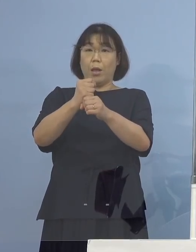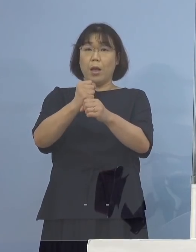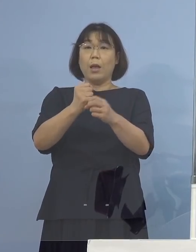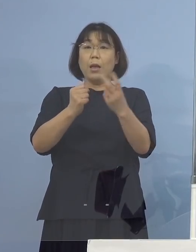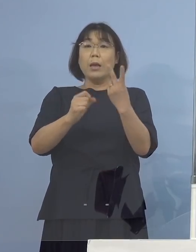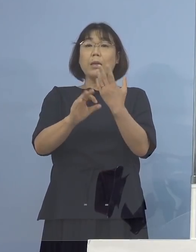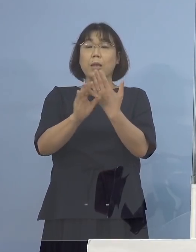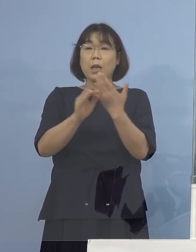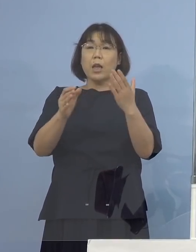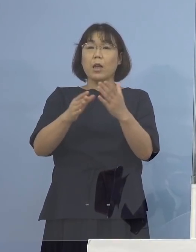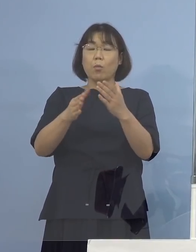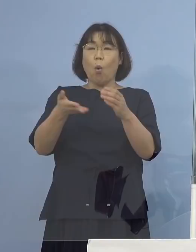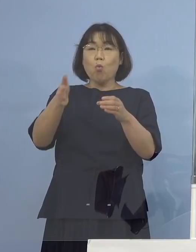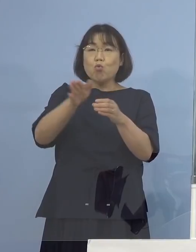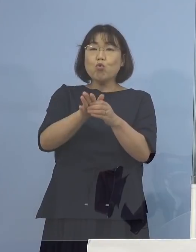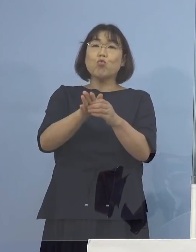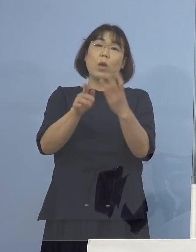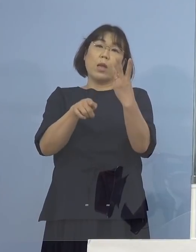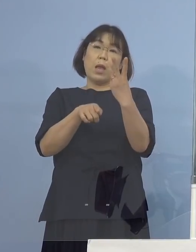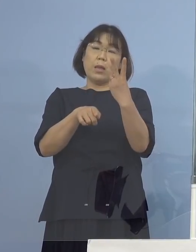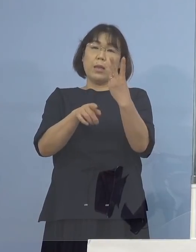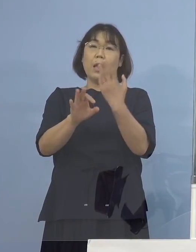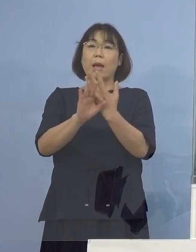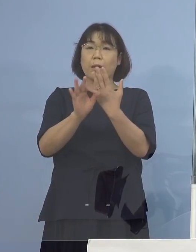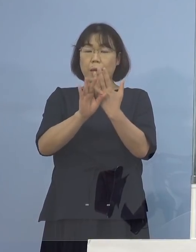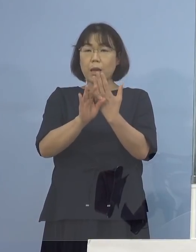3例のトレンド 傾向を申し上げたところですが